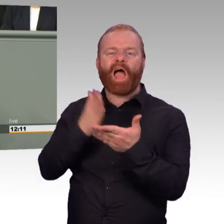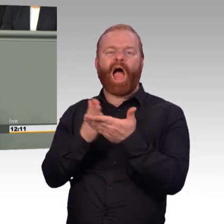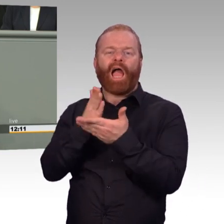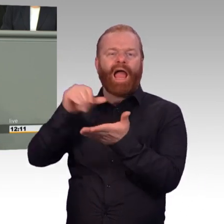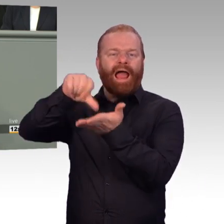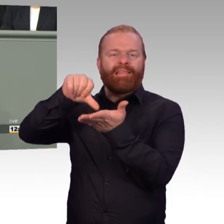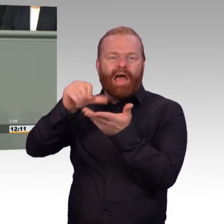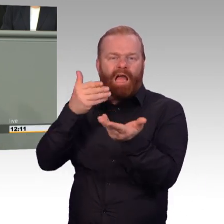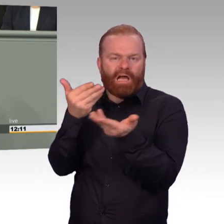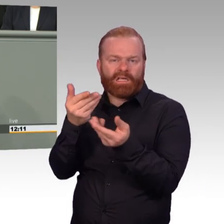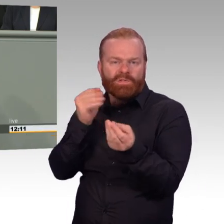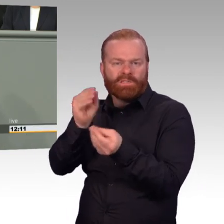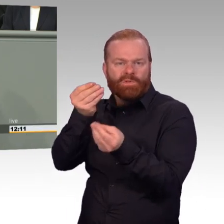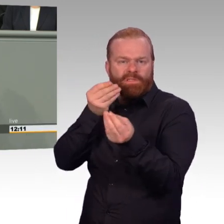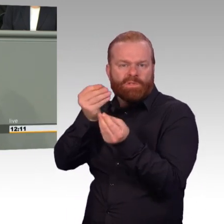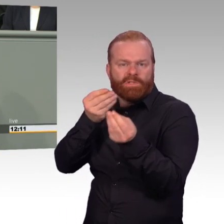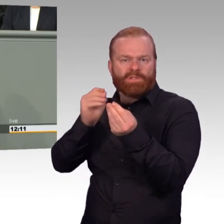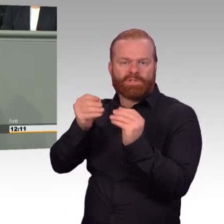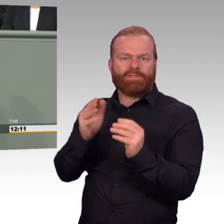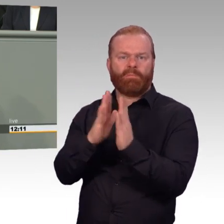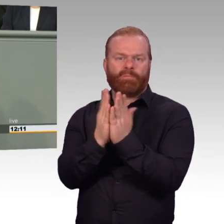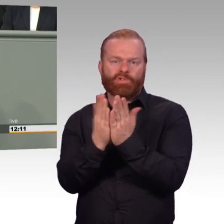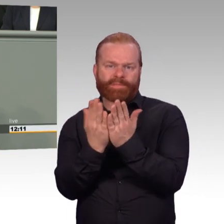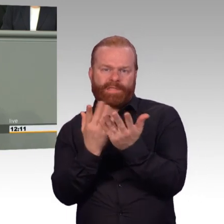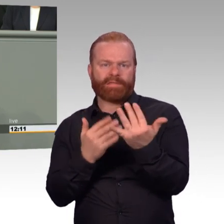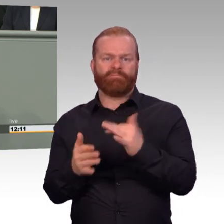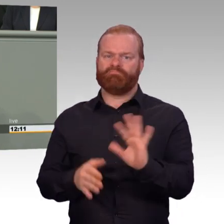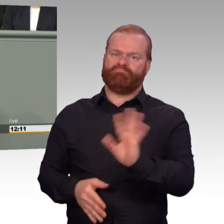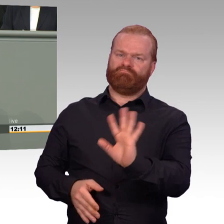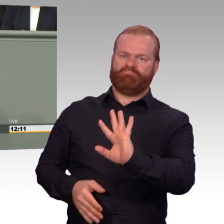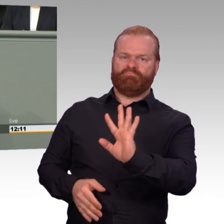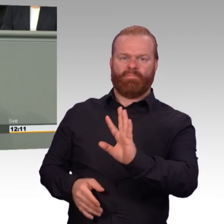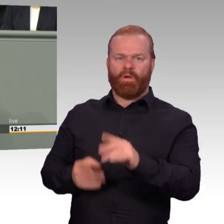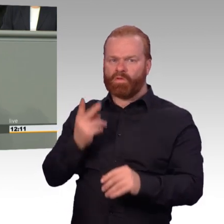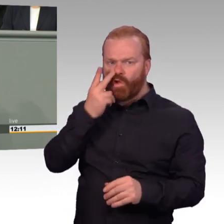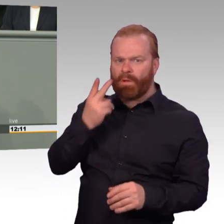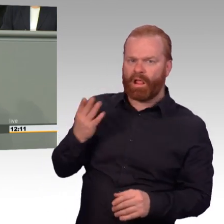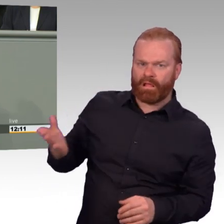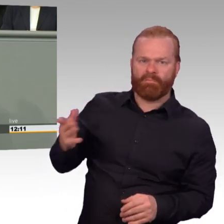zu verbessern und den Dienst in der Bundeswehr für sie, auch für die Reserve, auch für die freiwillig Dienst leistenden,